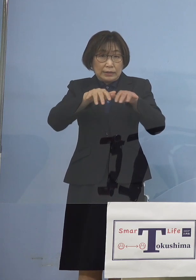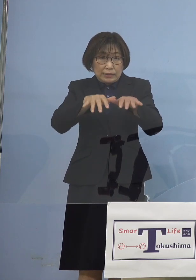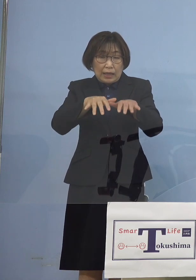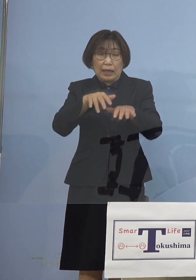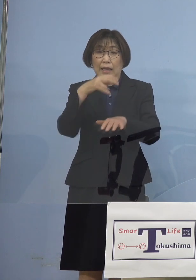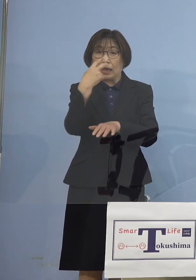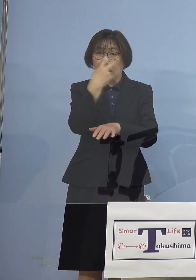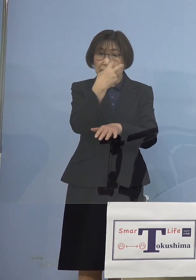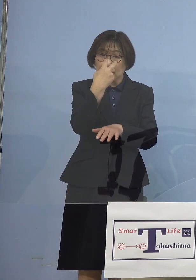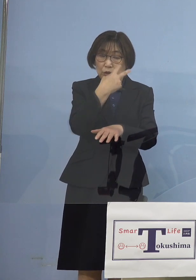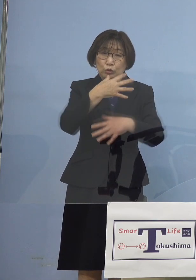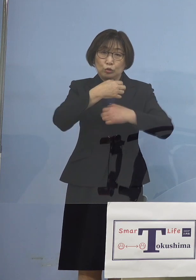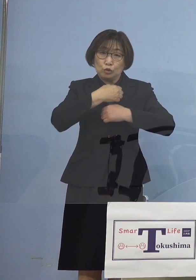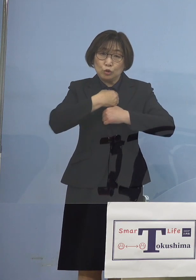それでもどうもおかしい ということで